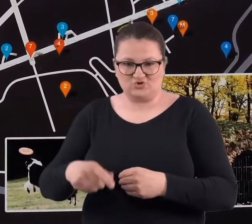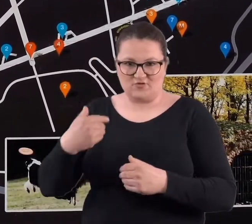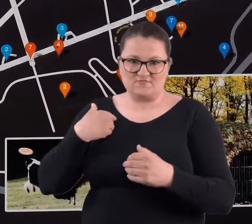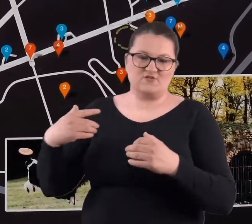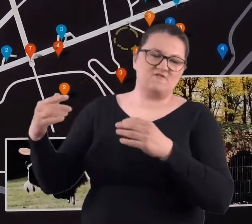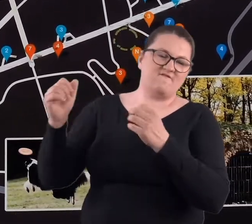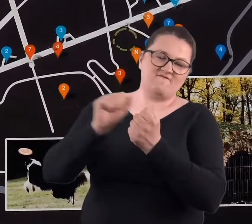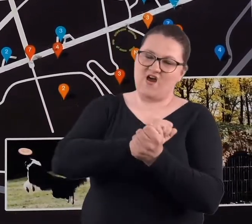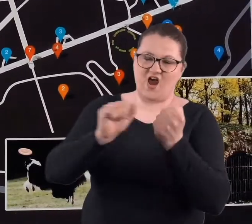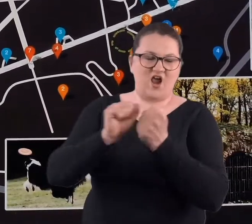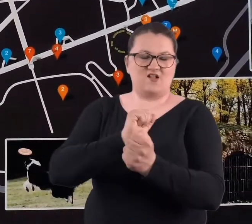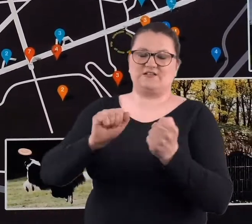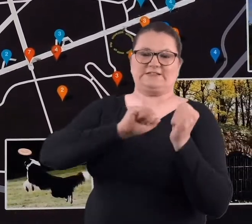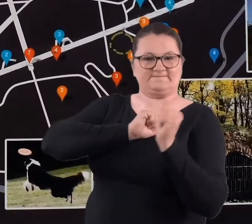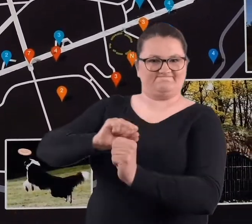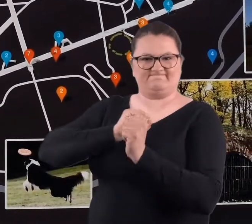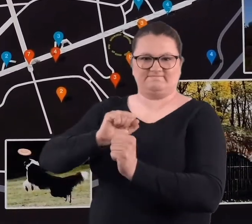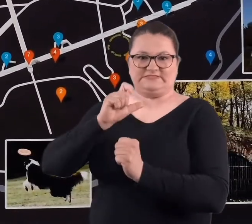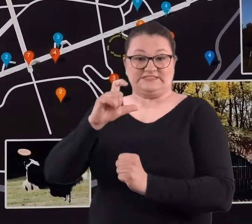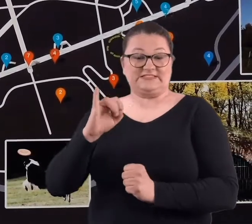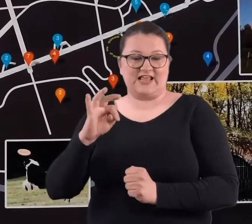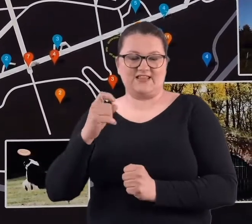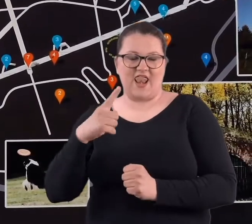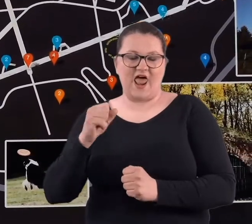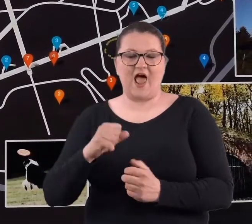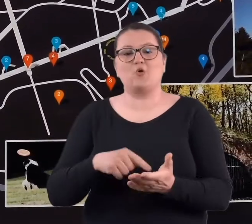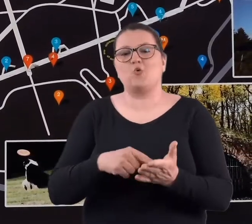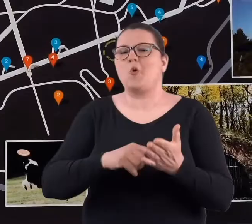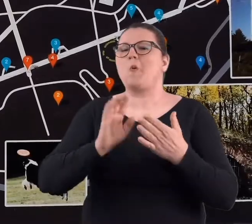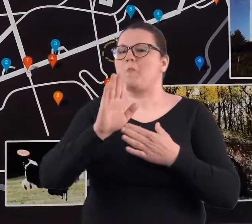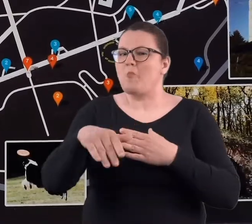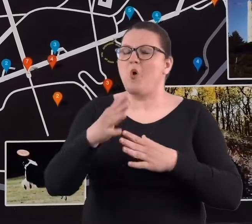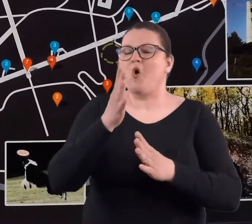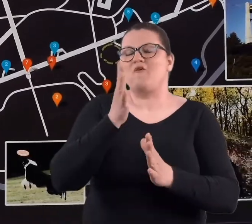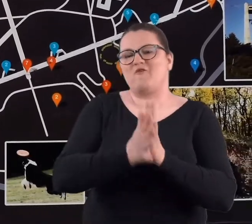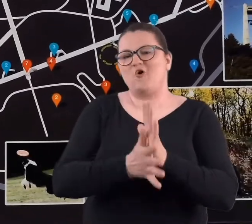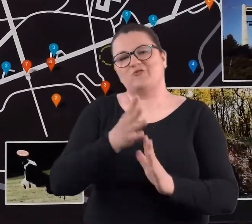przecież także, ta Cytadela po wojnie i tak się kojarzy bardziej